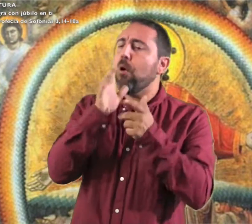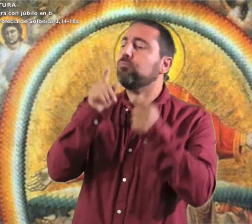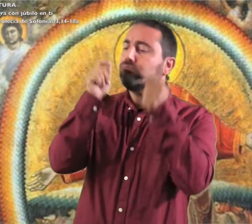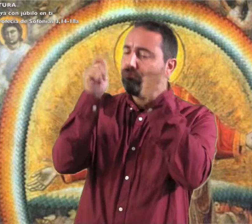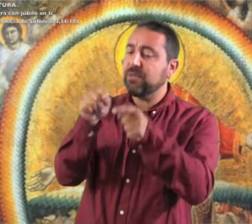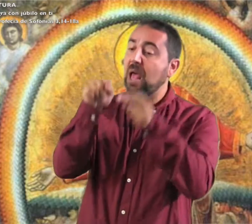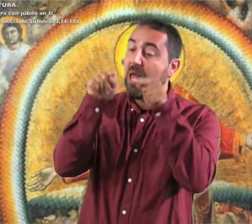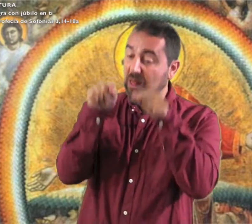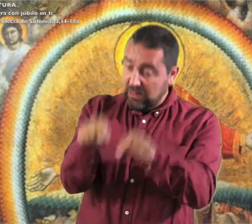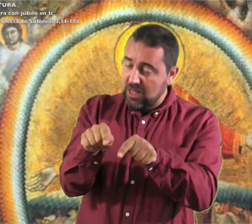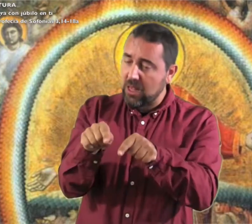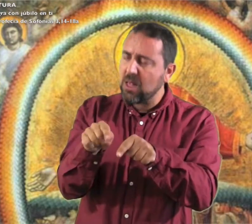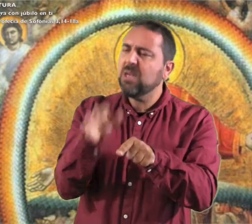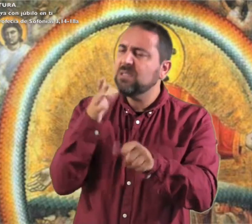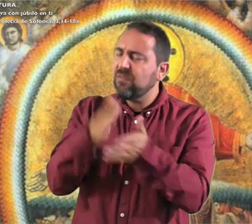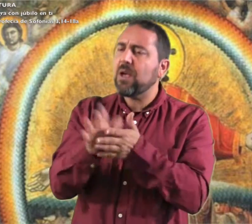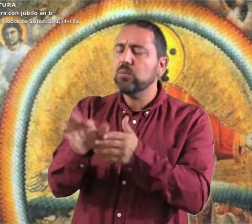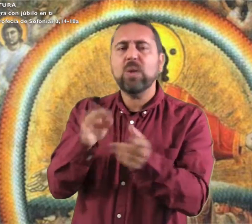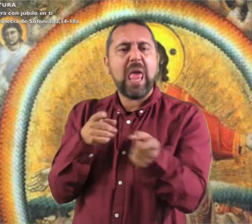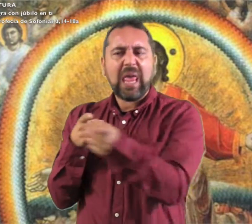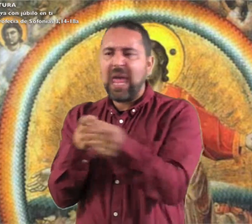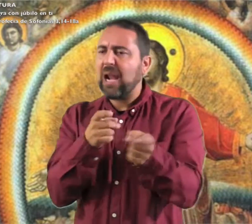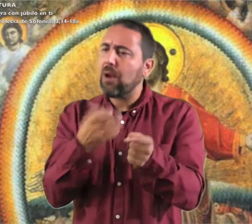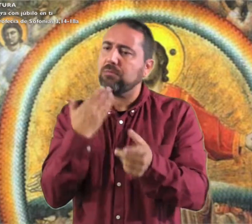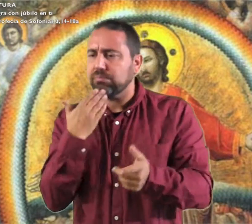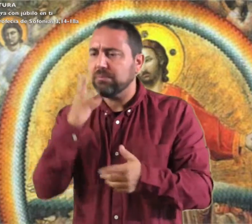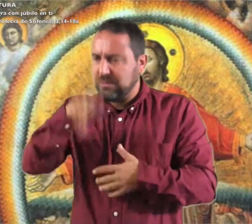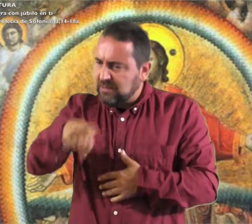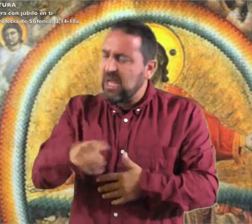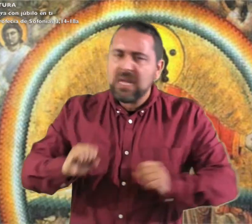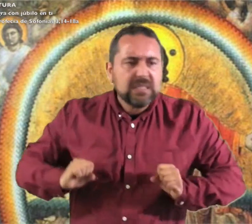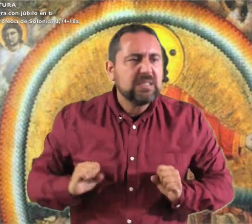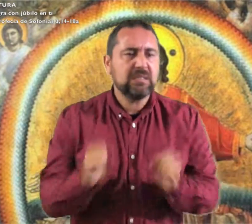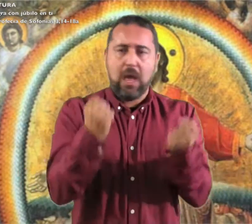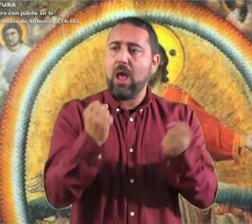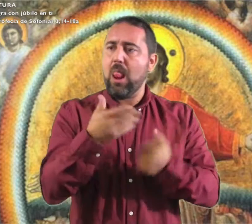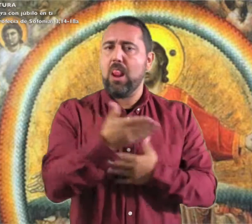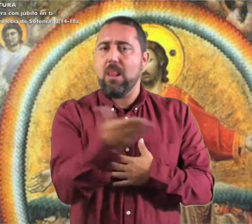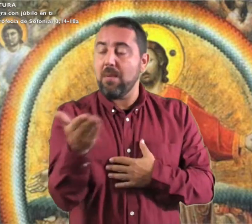en medio de ti es un guerrero que salva.